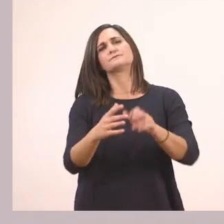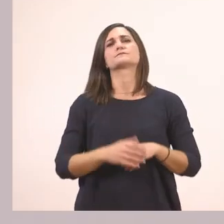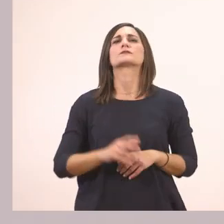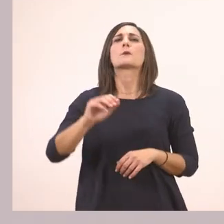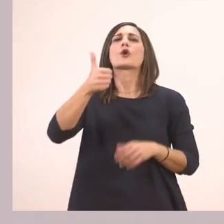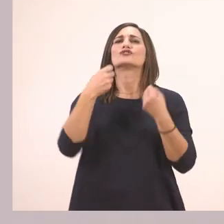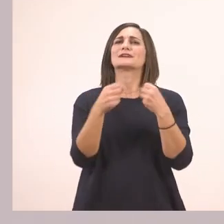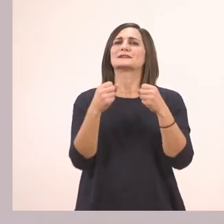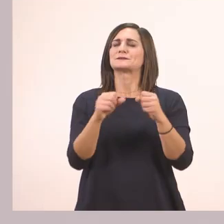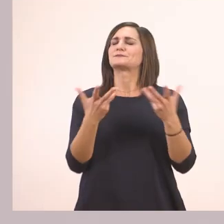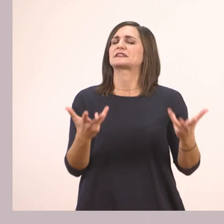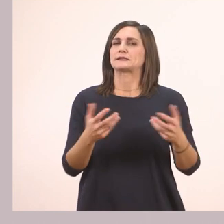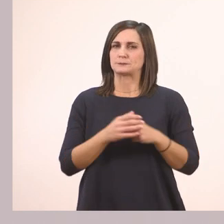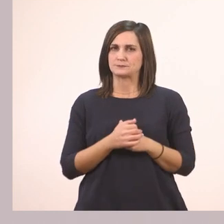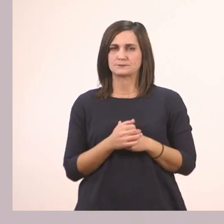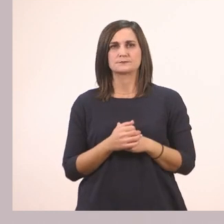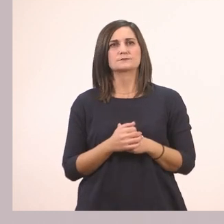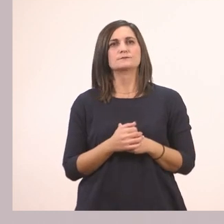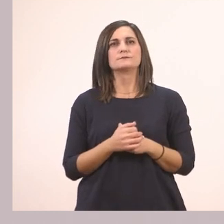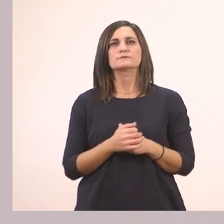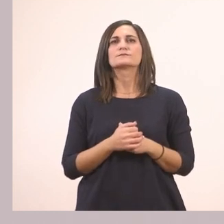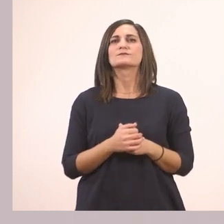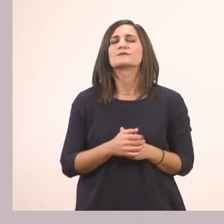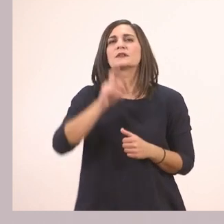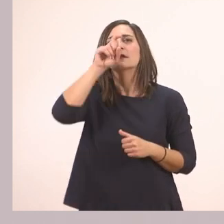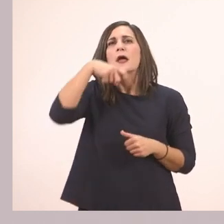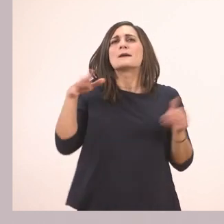Λοιπόν τι μας λέει αυτή; Τι διαβάζει ο παπαγάλος;